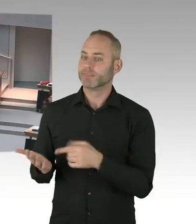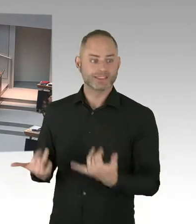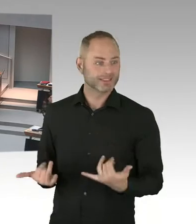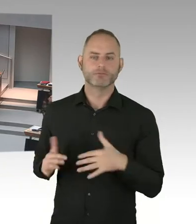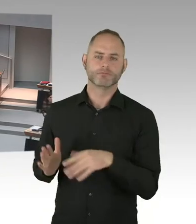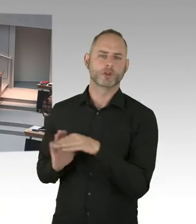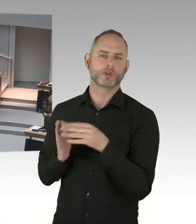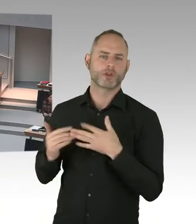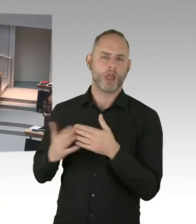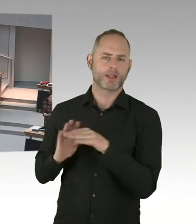Ja.